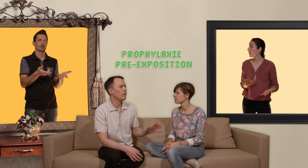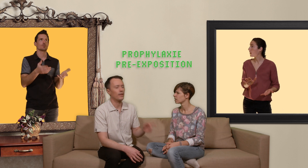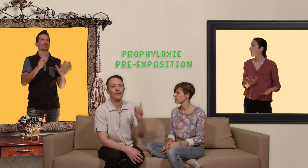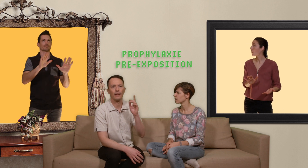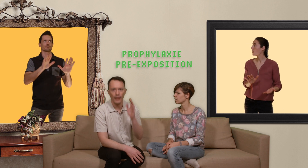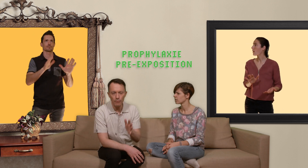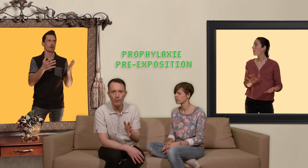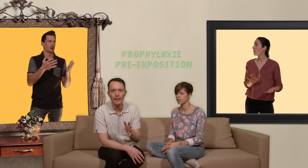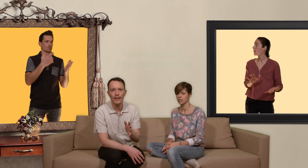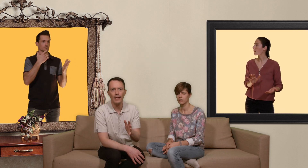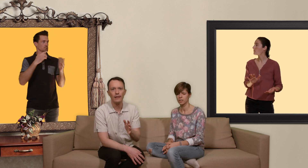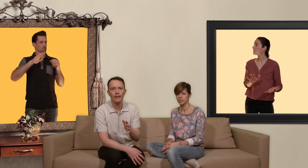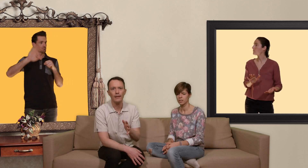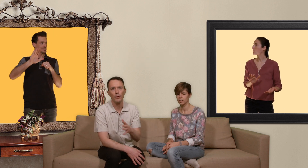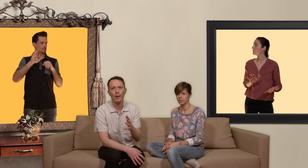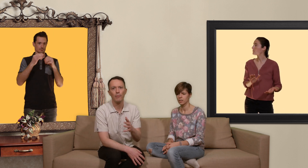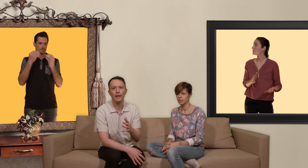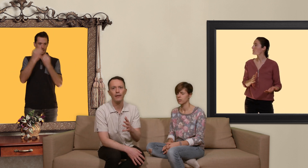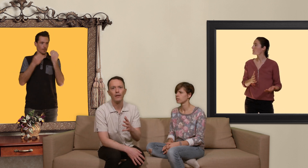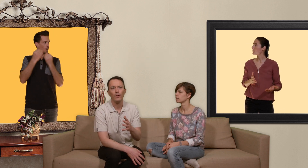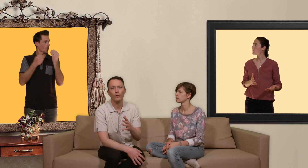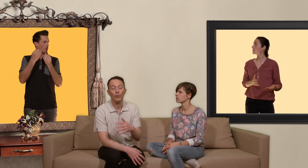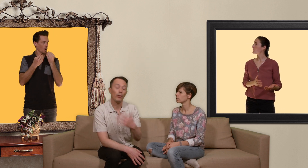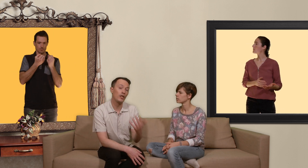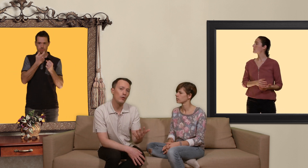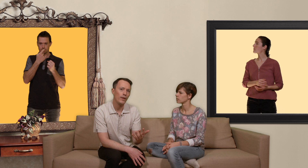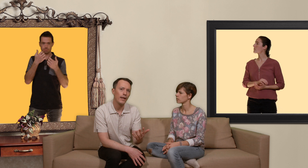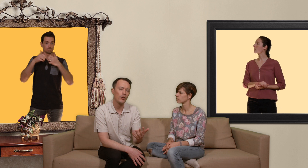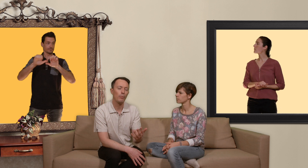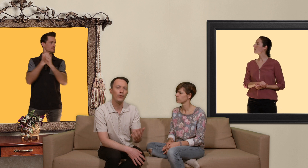si tu veux c'est un traitement médical qui te permet de te protéger du vih en prenant